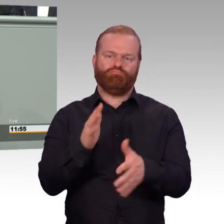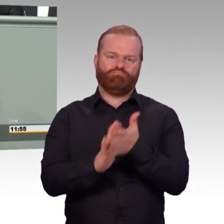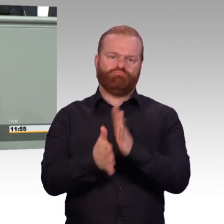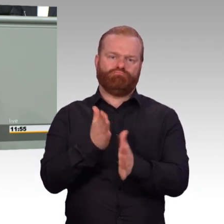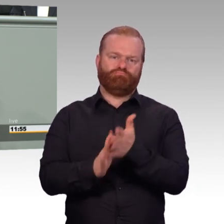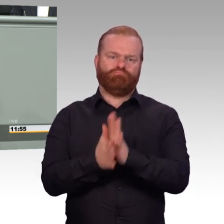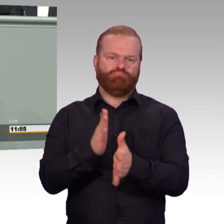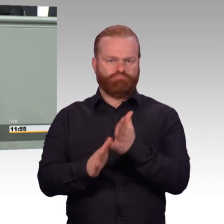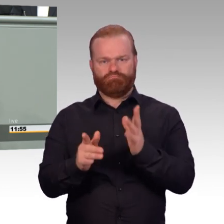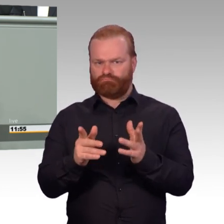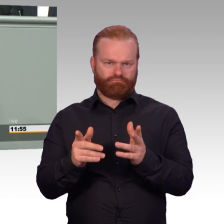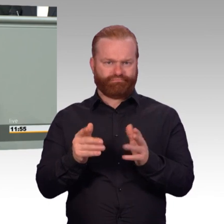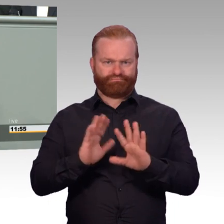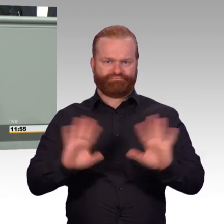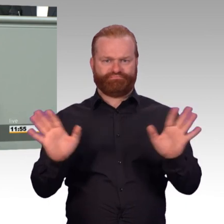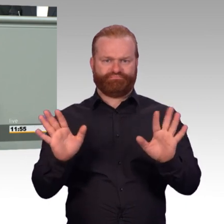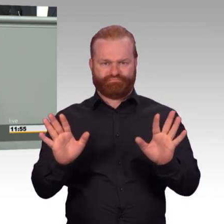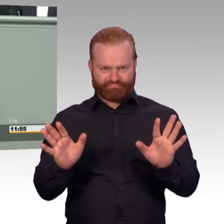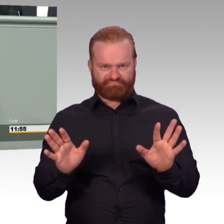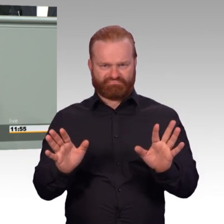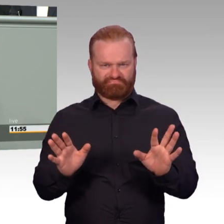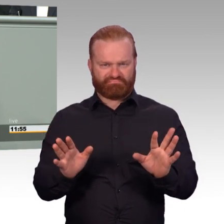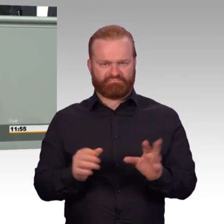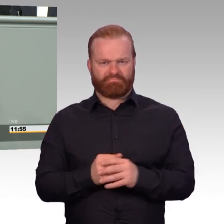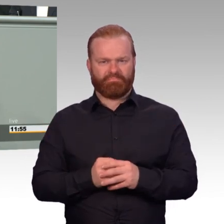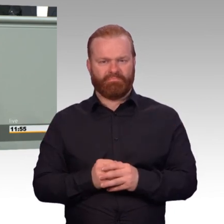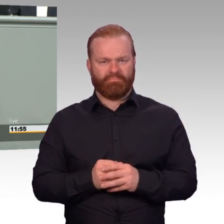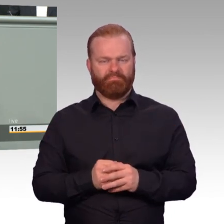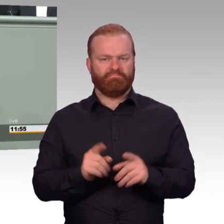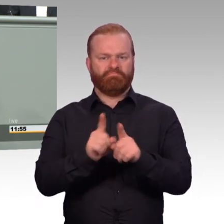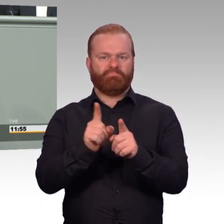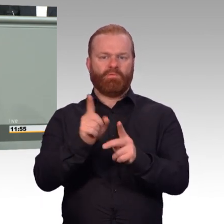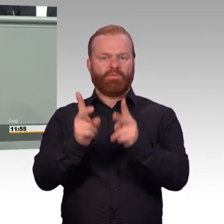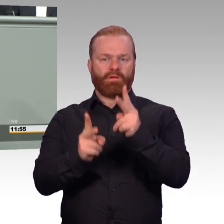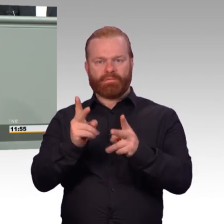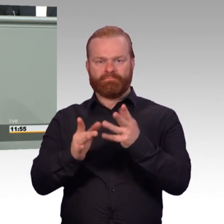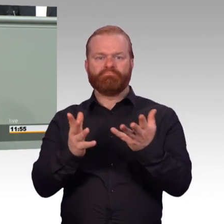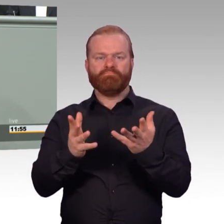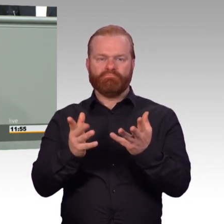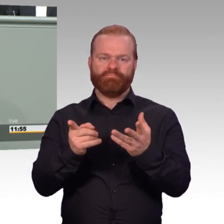wie das bei einem mandatierten Auslandseinsatz auch gilt. Und wir verbessern die Fürsorge